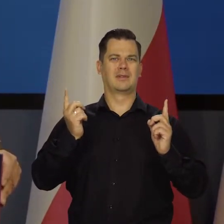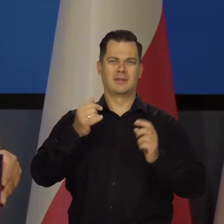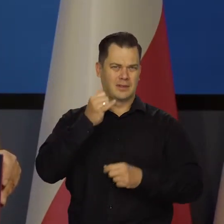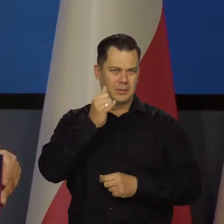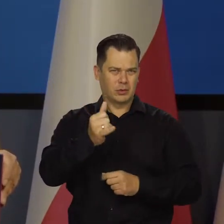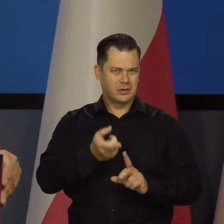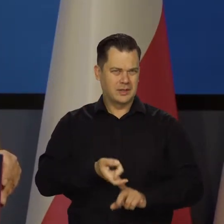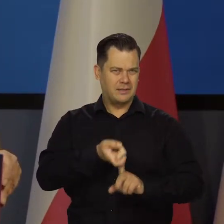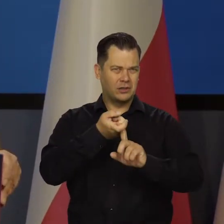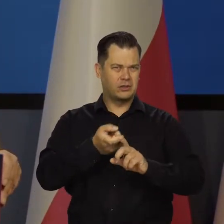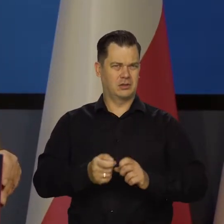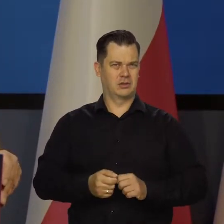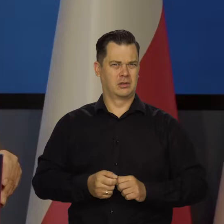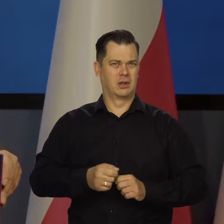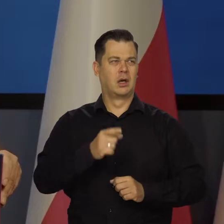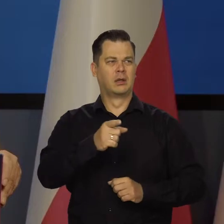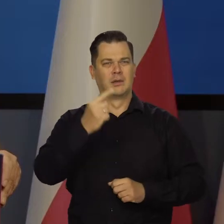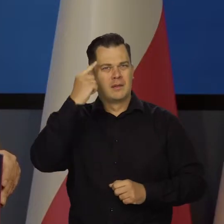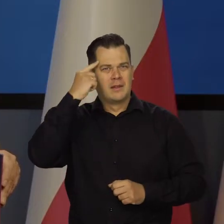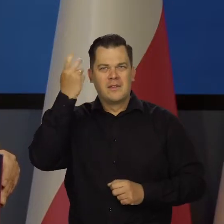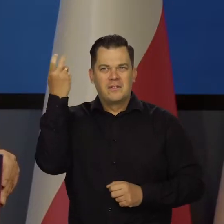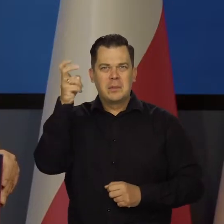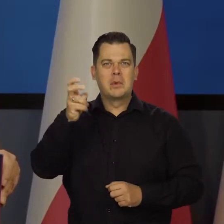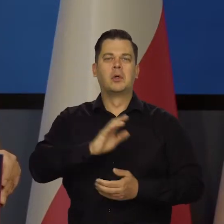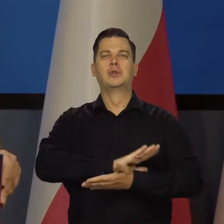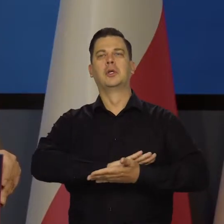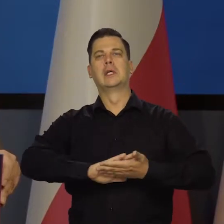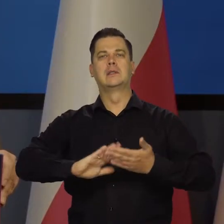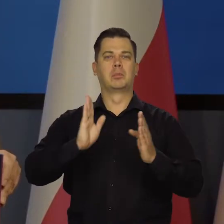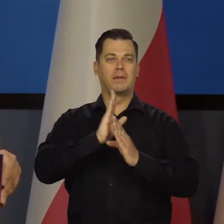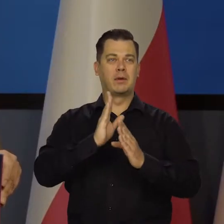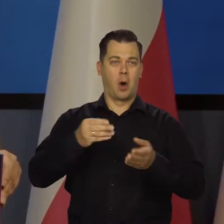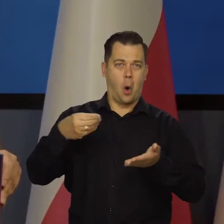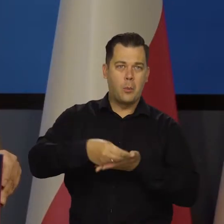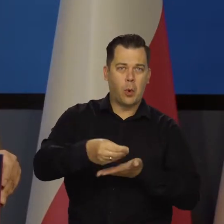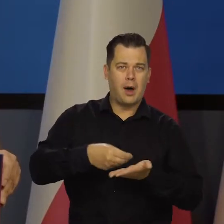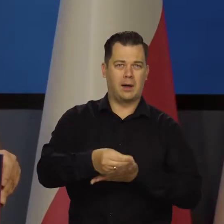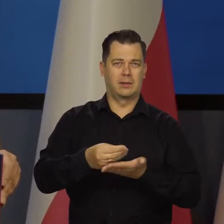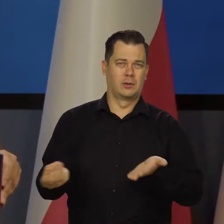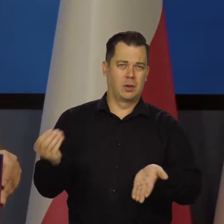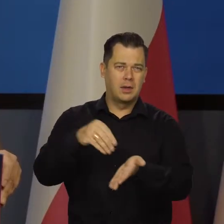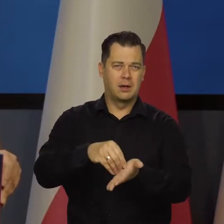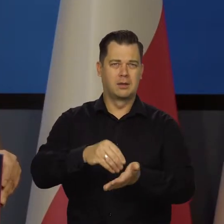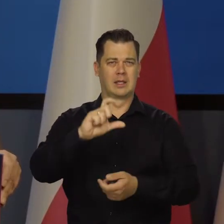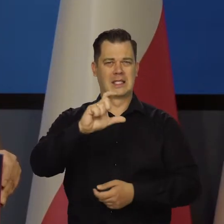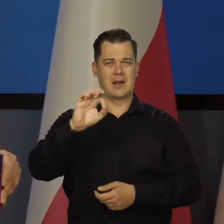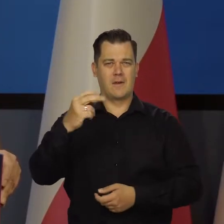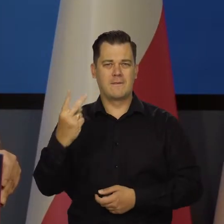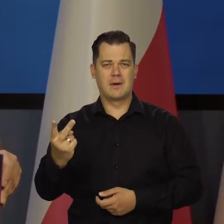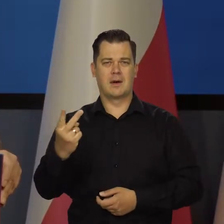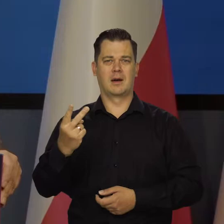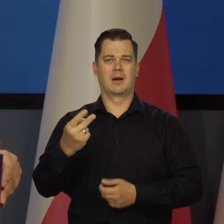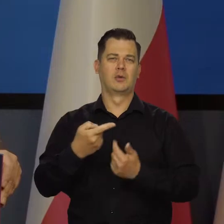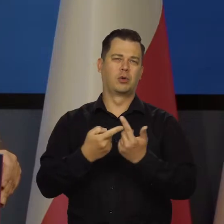tego projektów fifty five itd. Tych opłat za CO2,